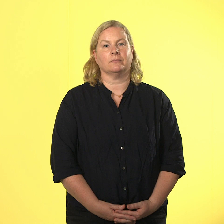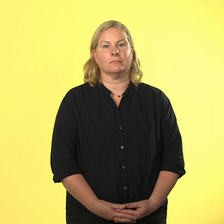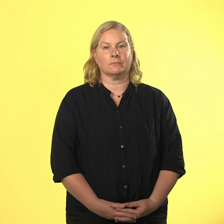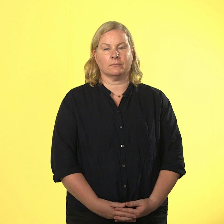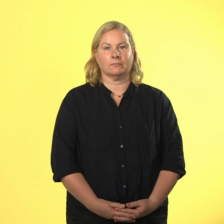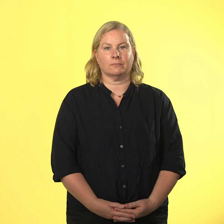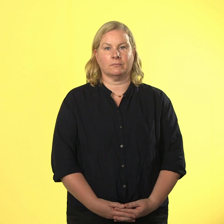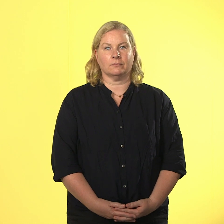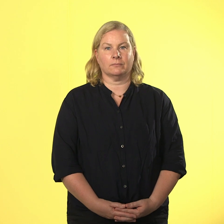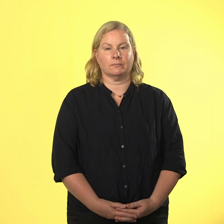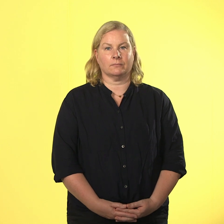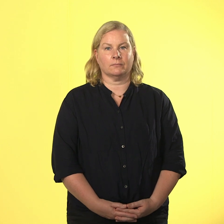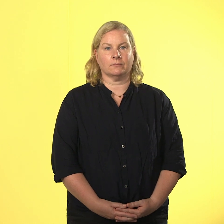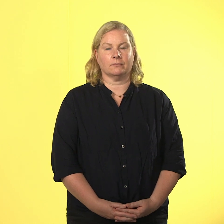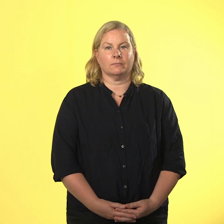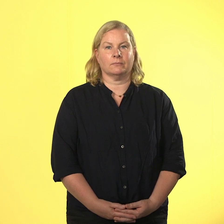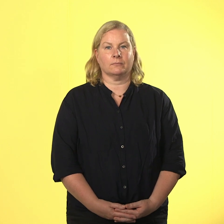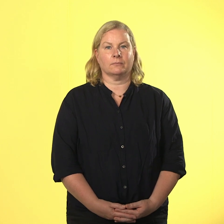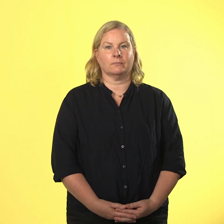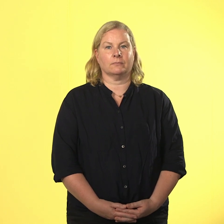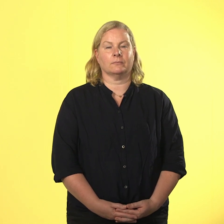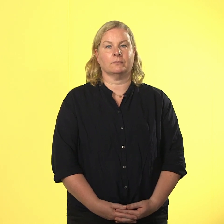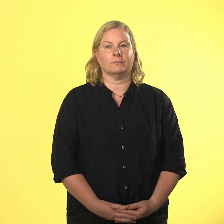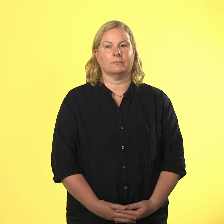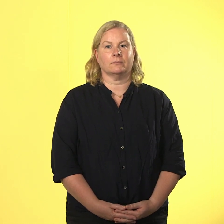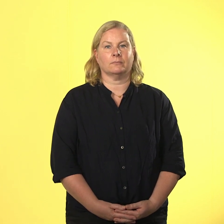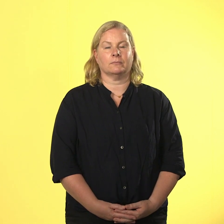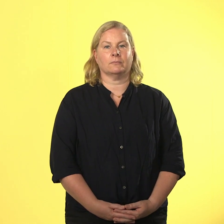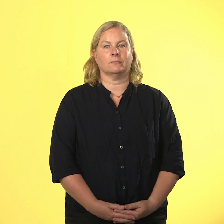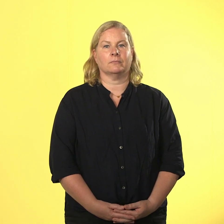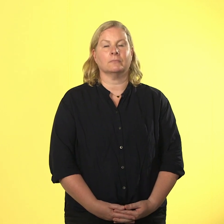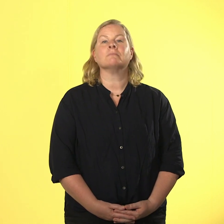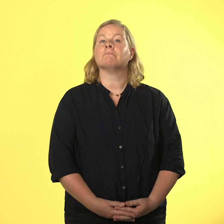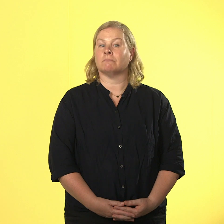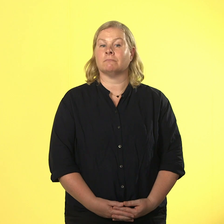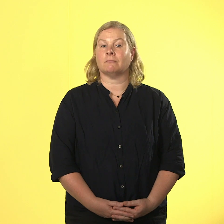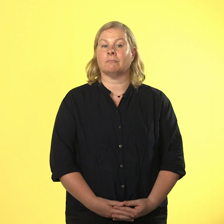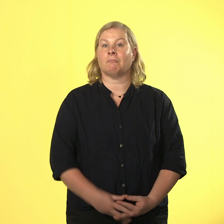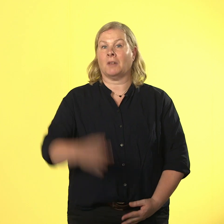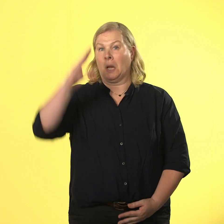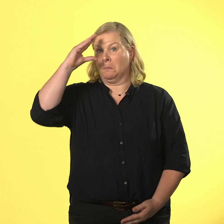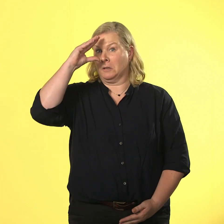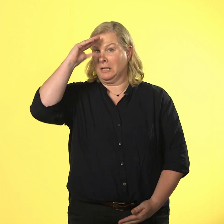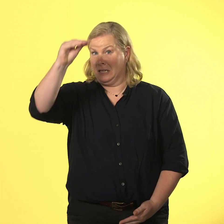nils erklärt das nein zur gewalt